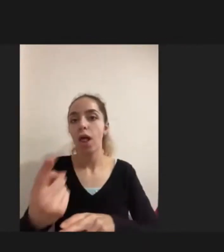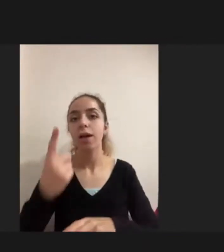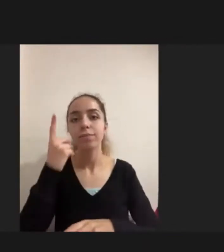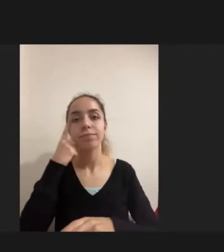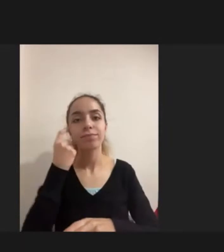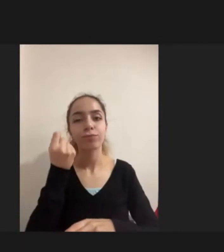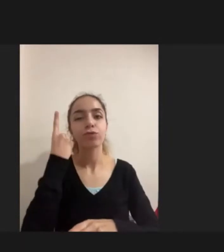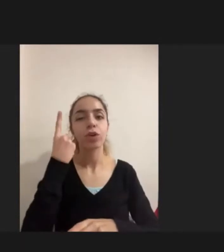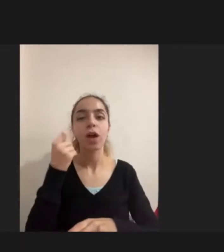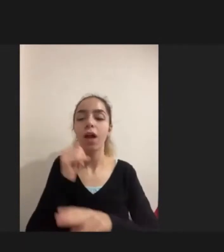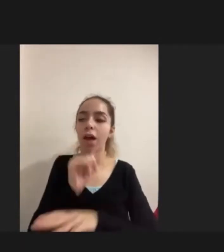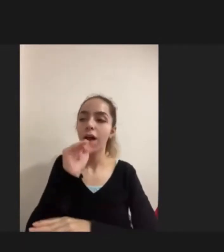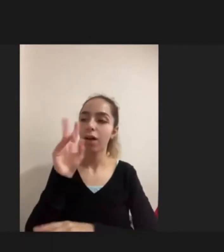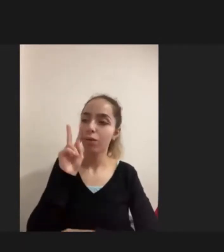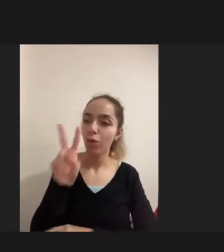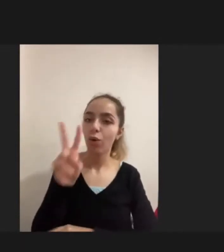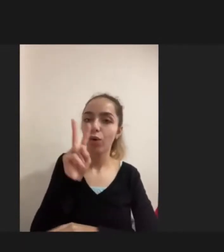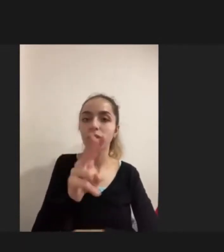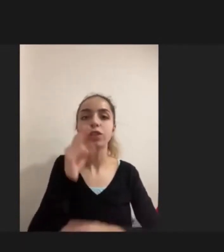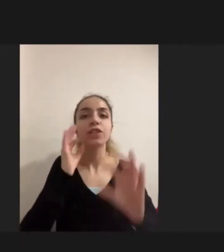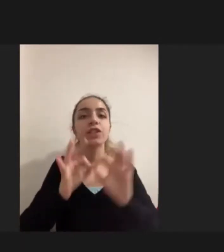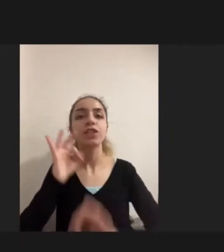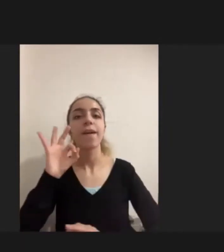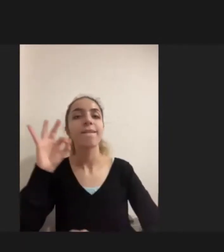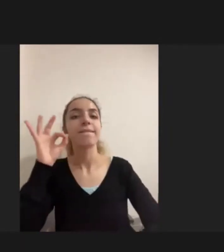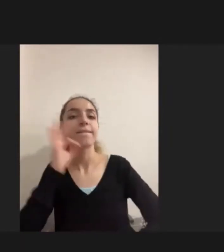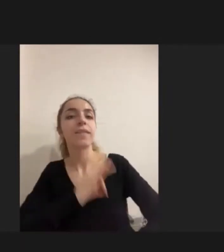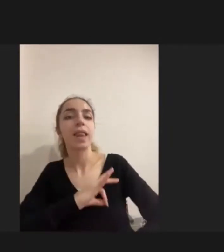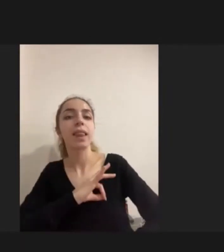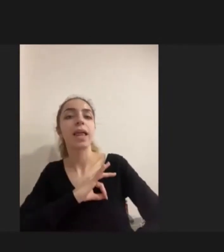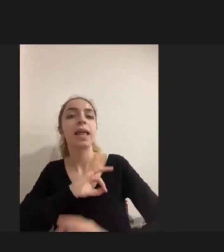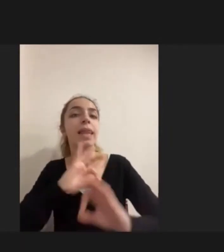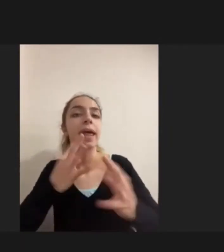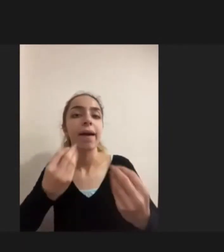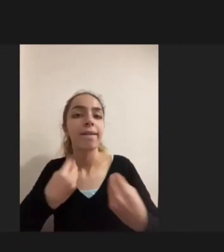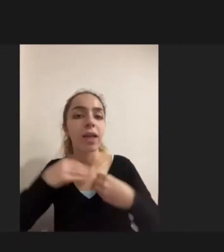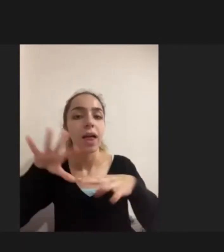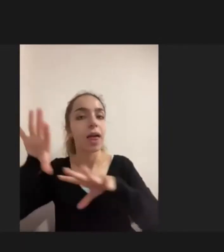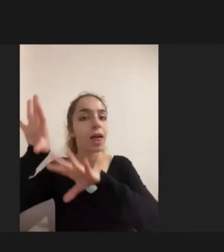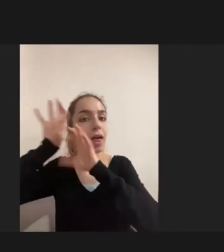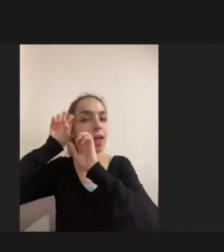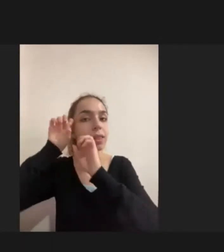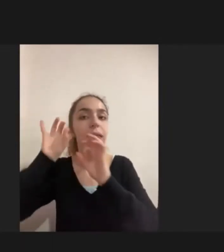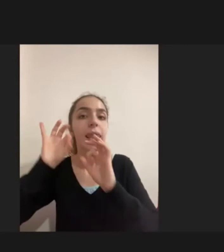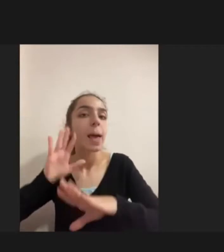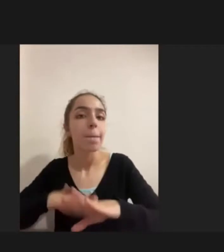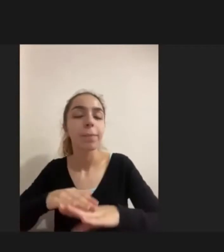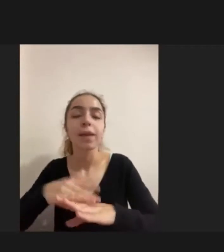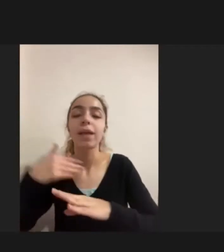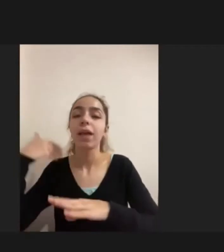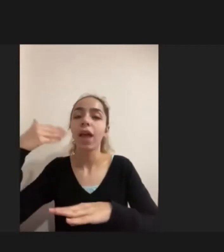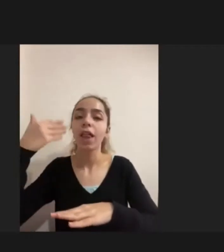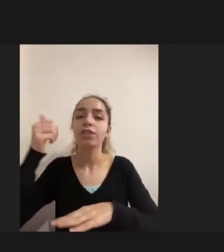Kişiye neler kattığını Nasıl bir yaşamsal tarih kurduğunu gelecek hayallerinin ne olduğunu Araştırmaya çalıştım